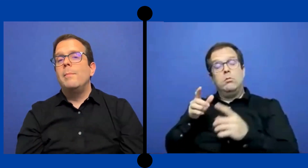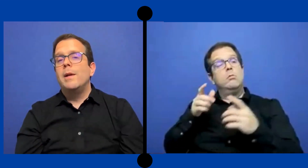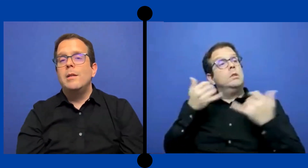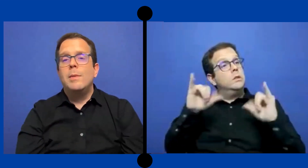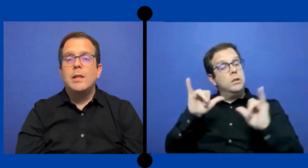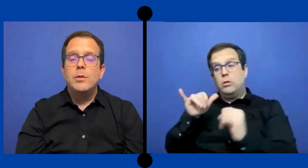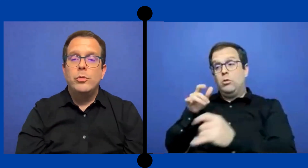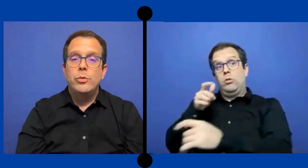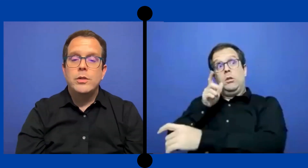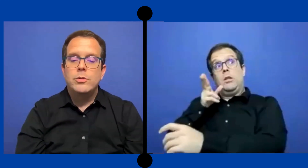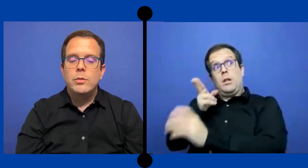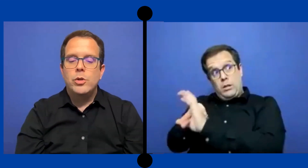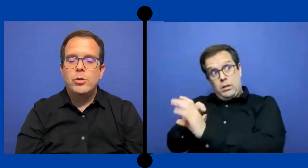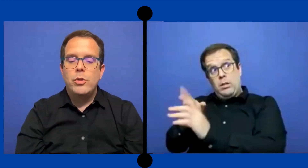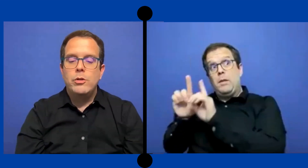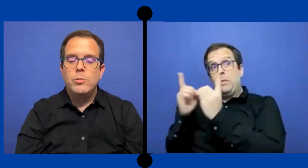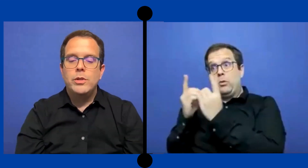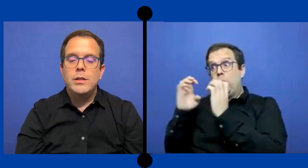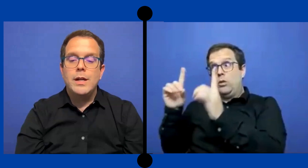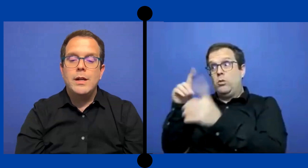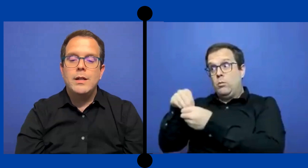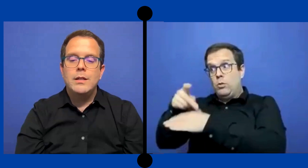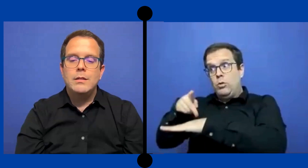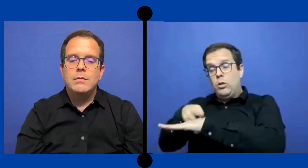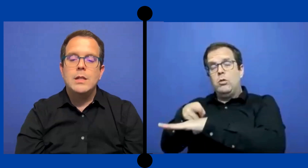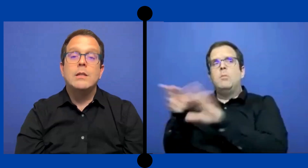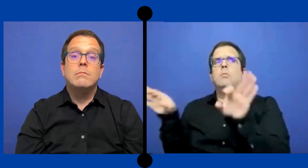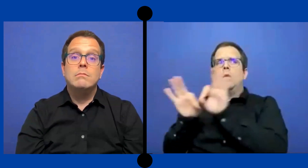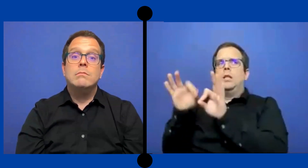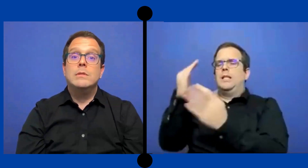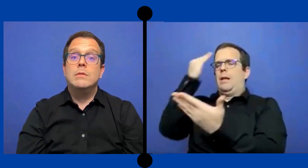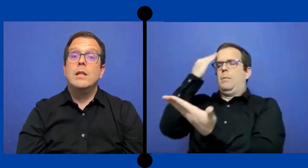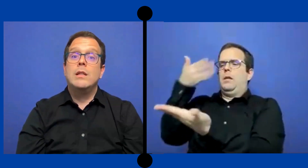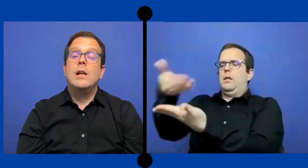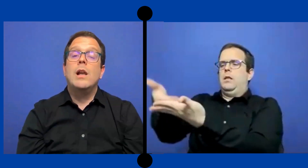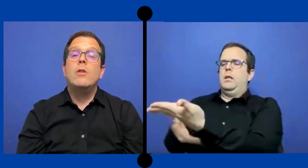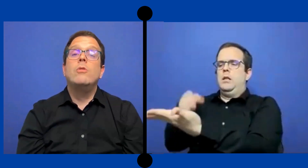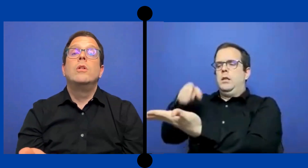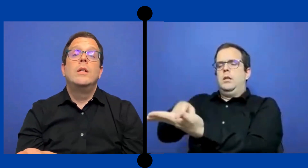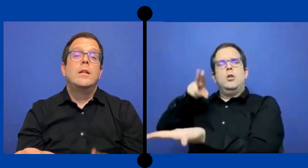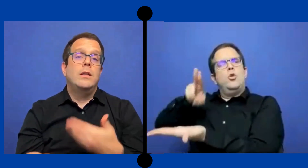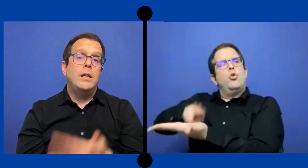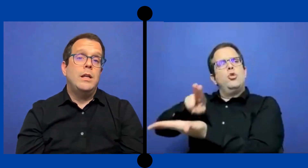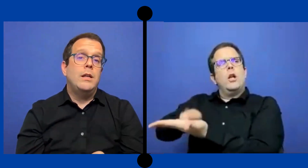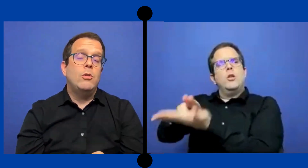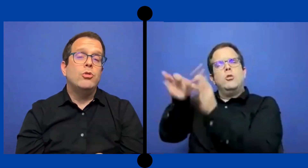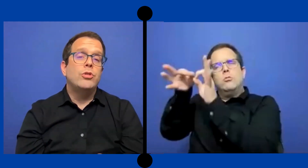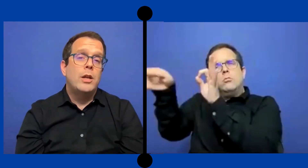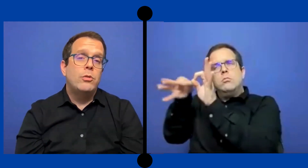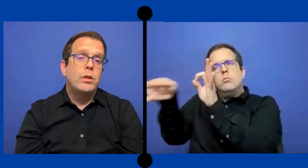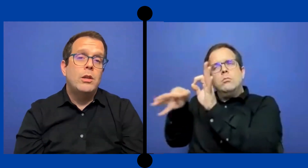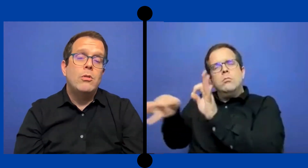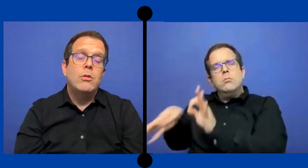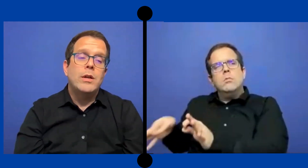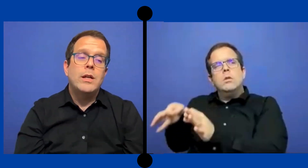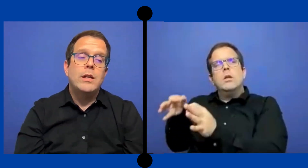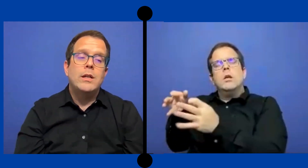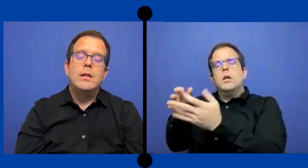departamento educación Puerto Rico pues tendría que estár claro del contrato desde lo que